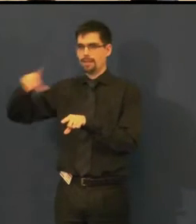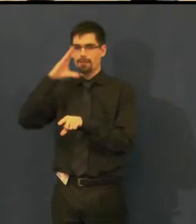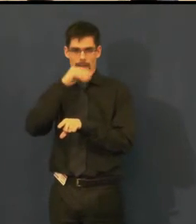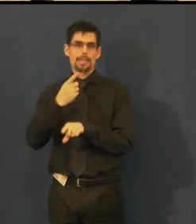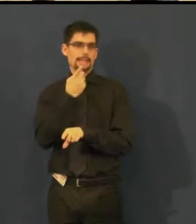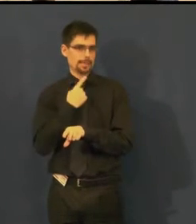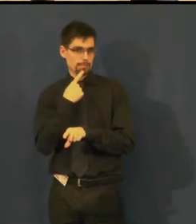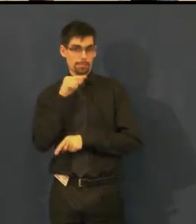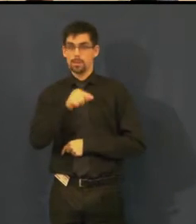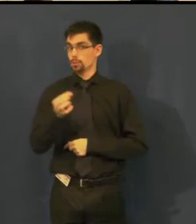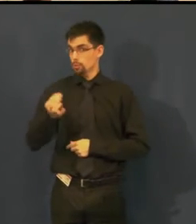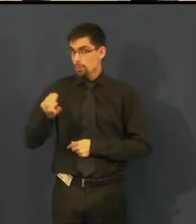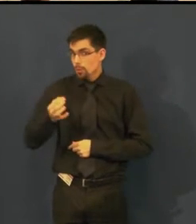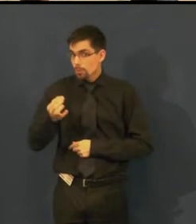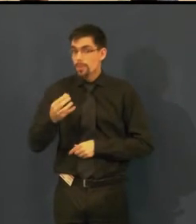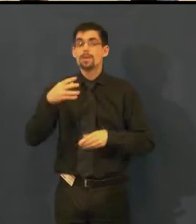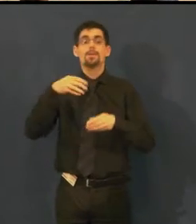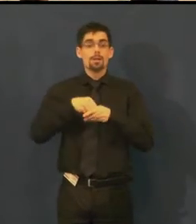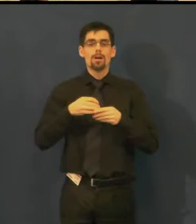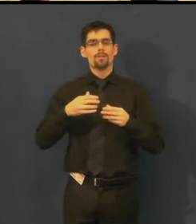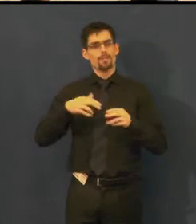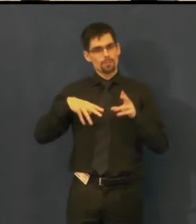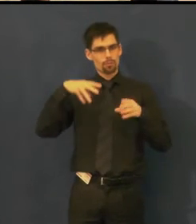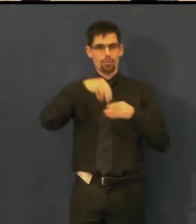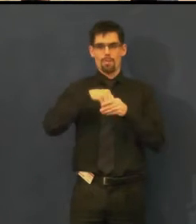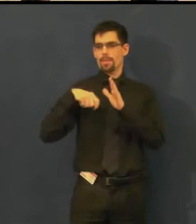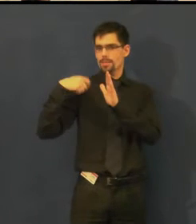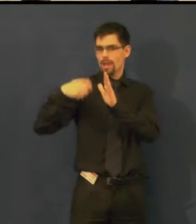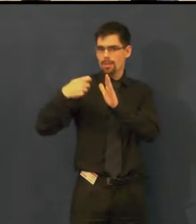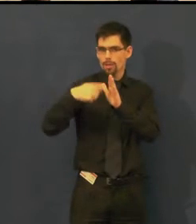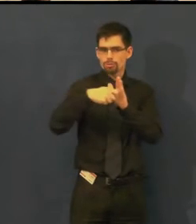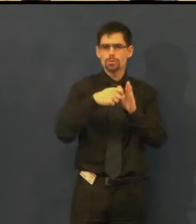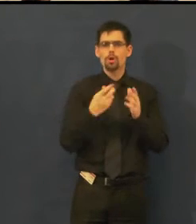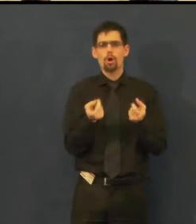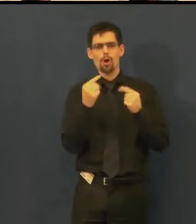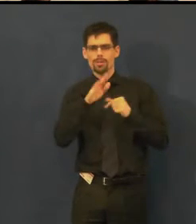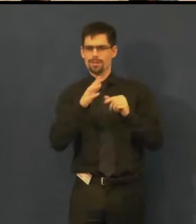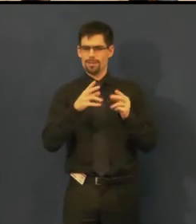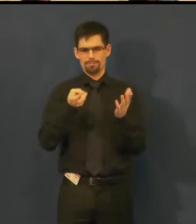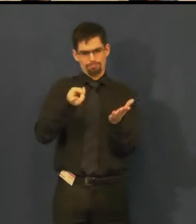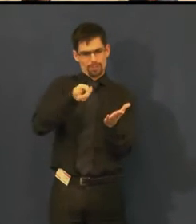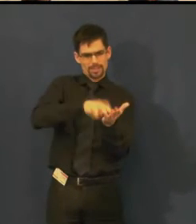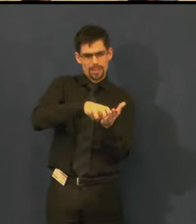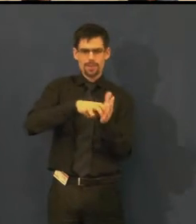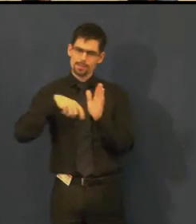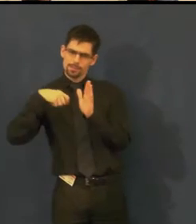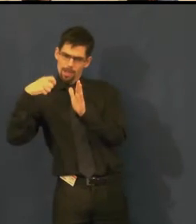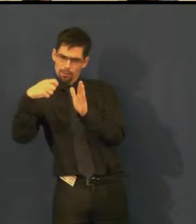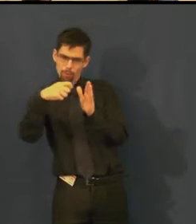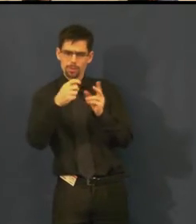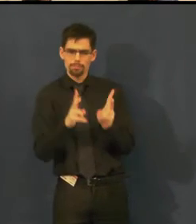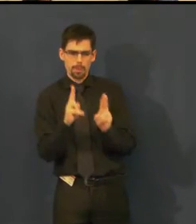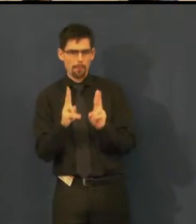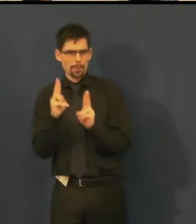tak natáčíme v reálné dekoraci daného představení videopozvánku,